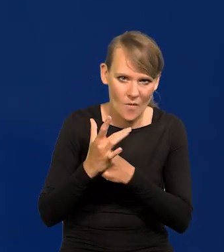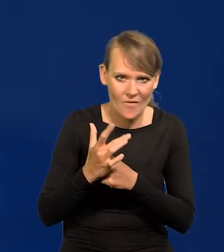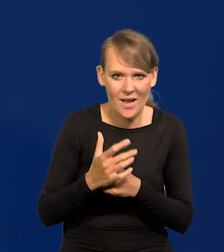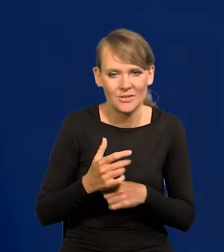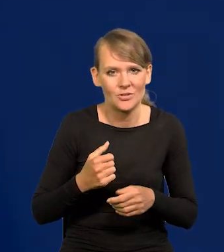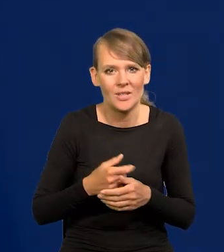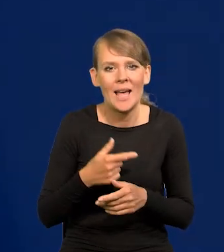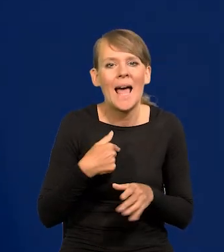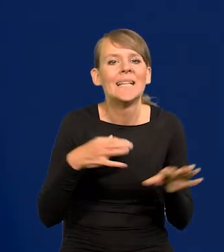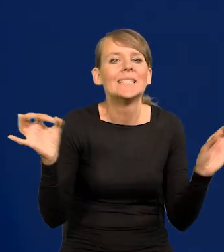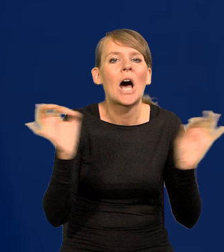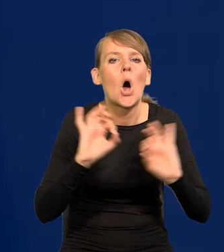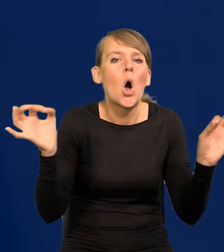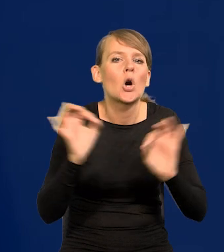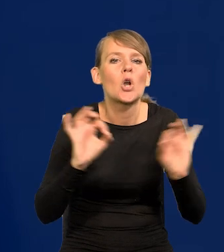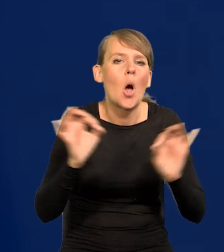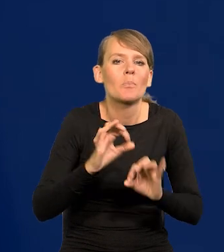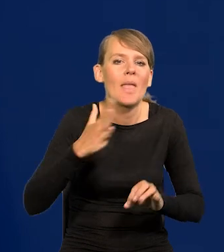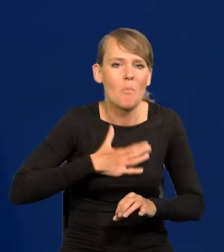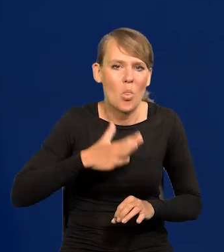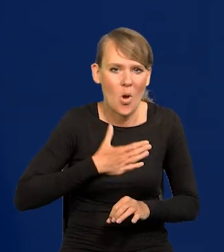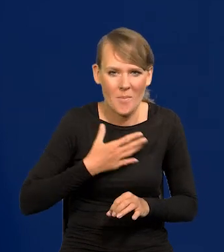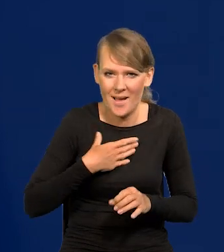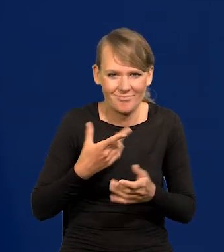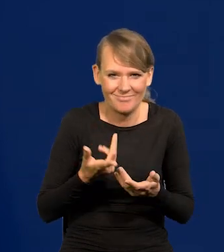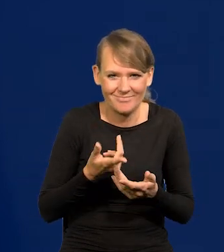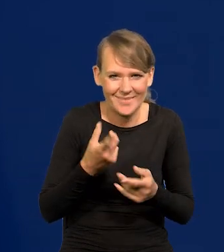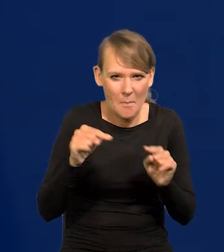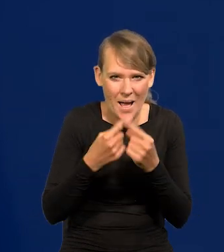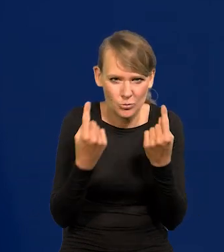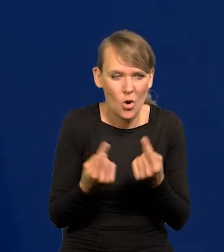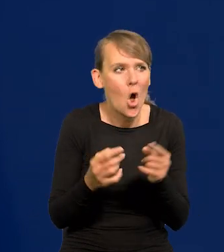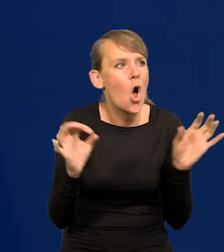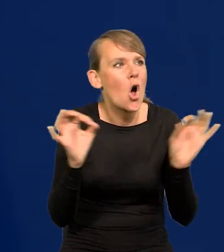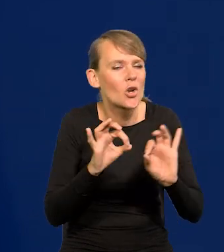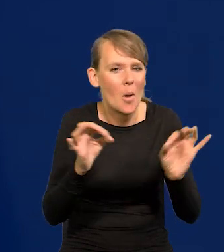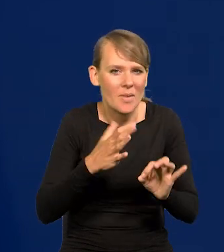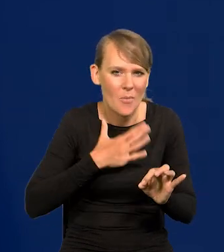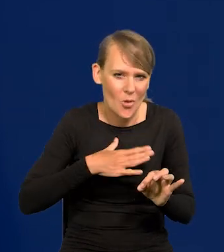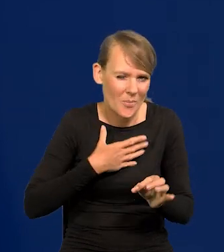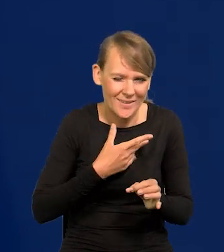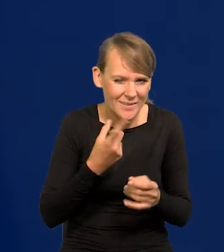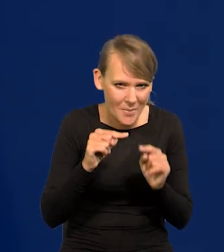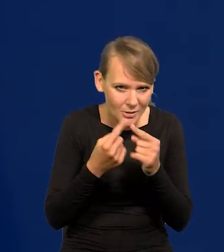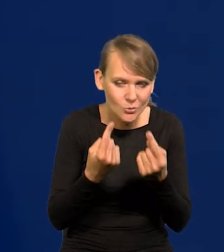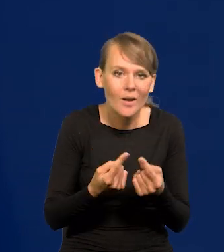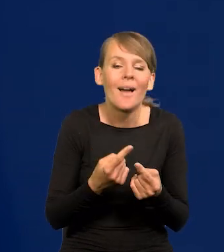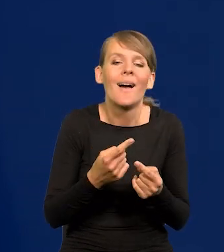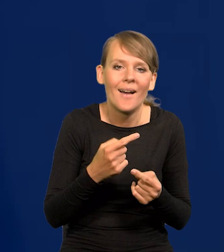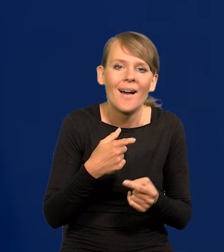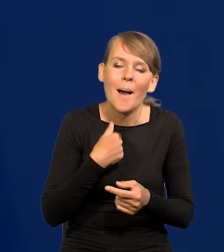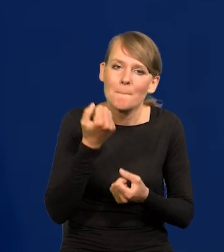Nie ma czegoś takiego jak strasznie mi się coś podoba. Bardzo mi się podoba, że od kilku miesięcy mam same dobre wiadomości.